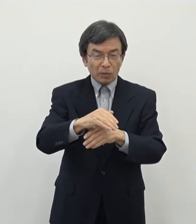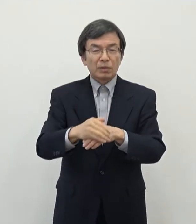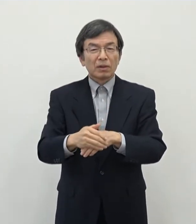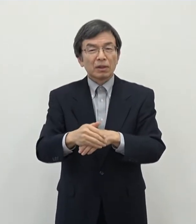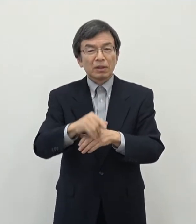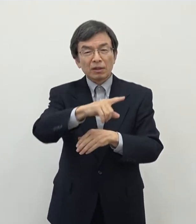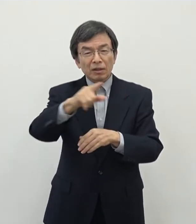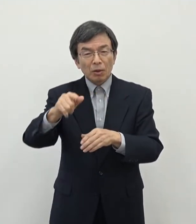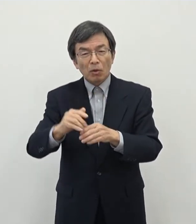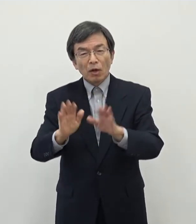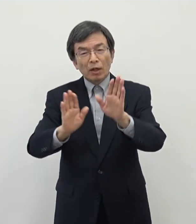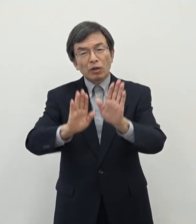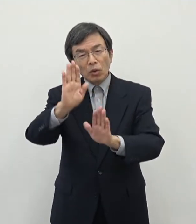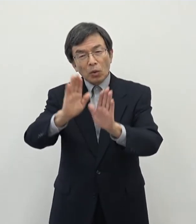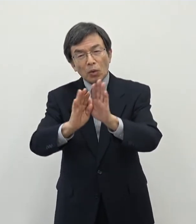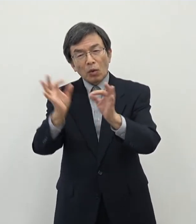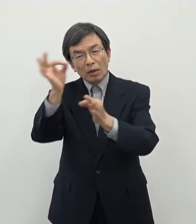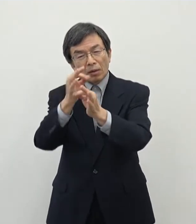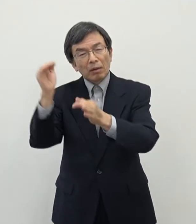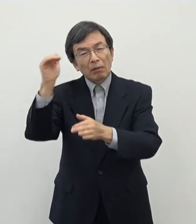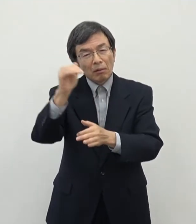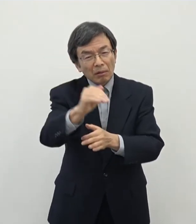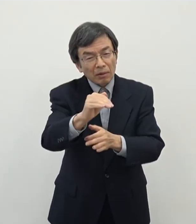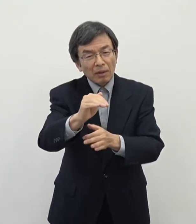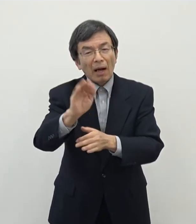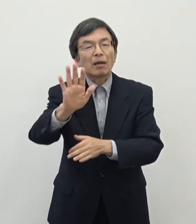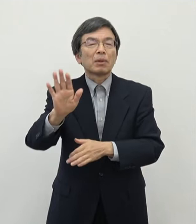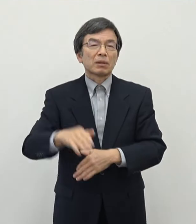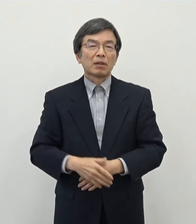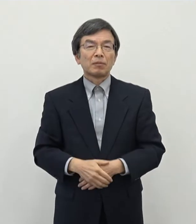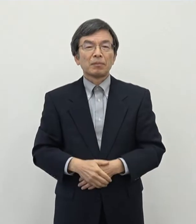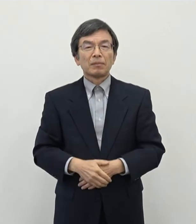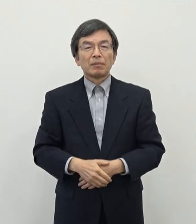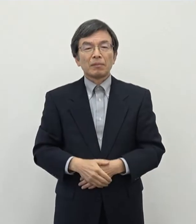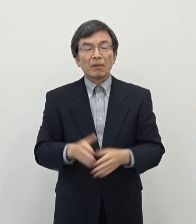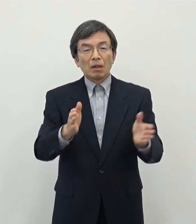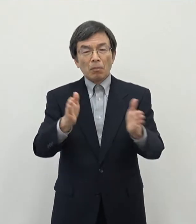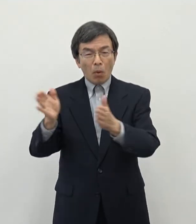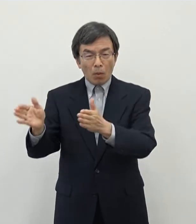芳しくなかったという状況でございます 一方でですねあの主に